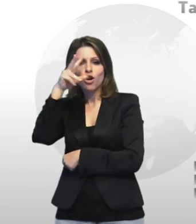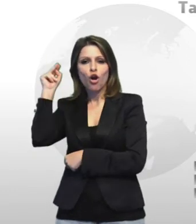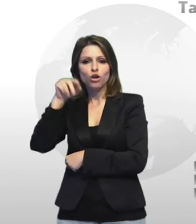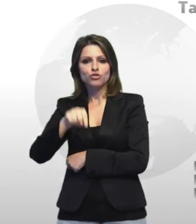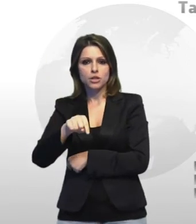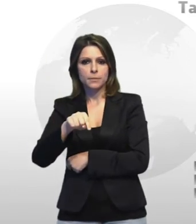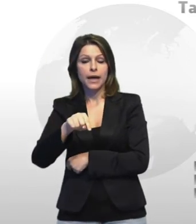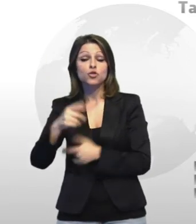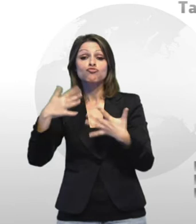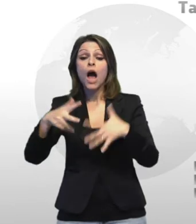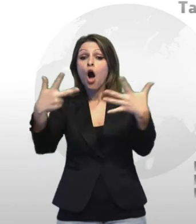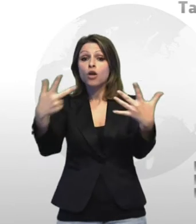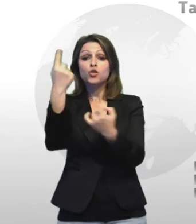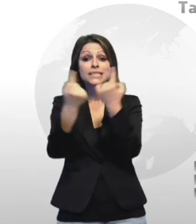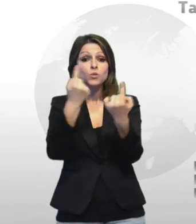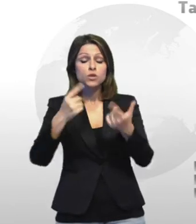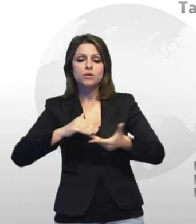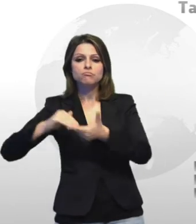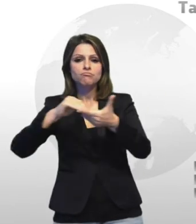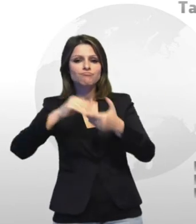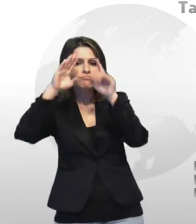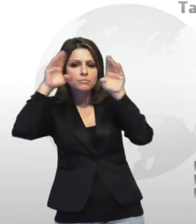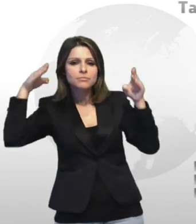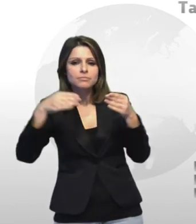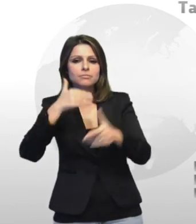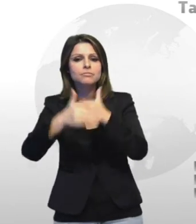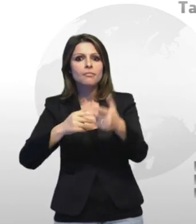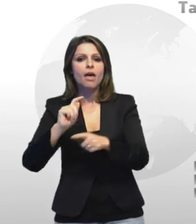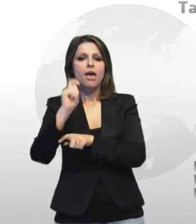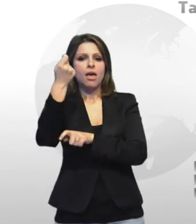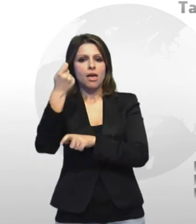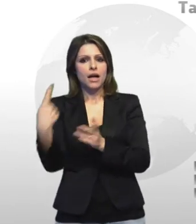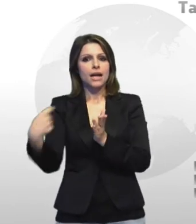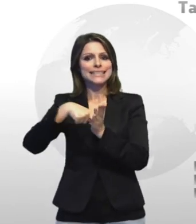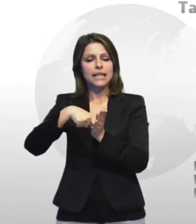risarcimento 2 per morte causata da mesi a pegli oma ed altri 6 per malattie